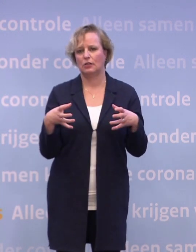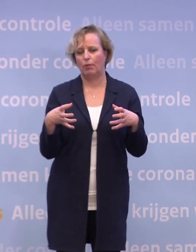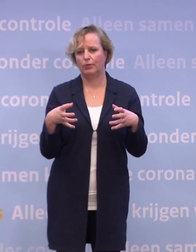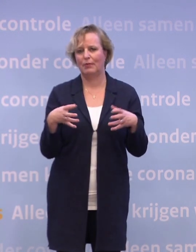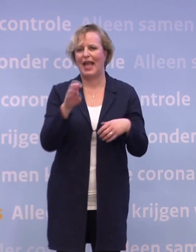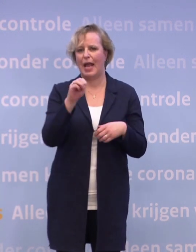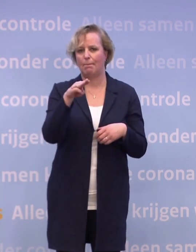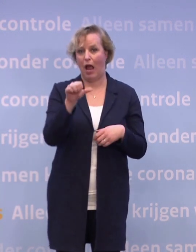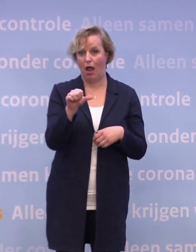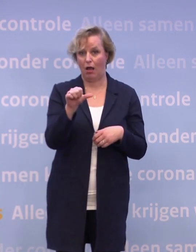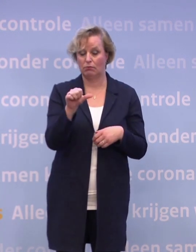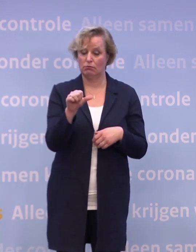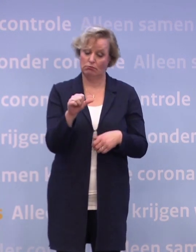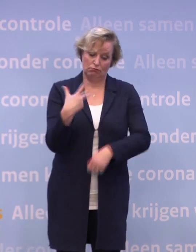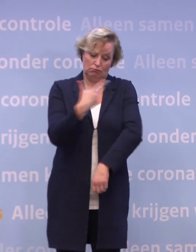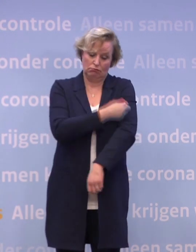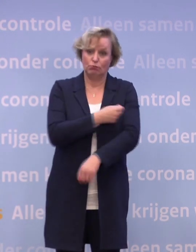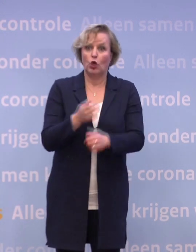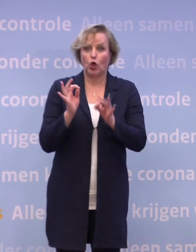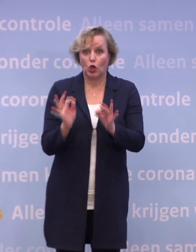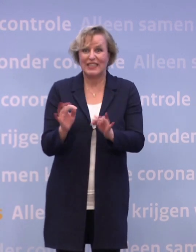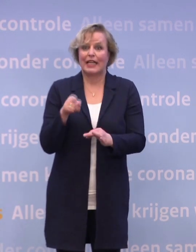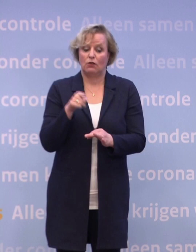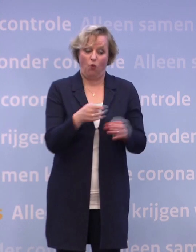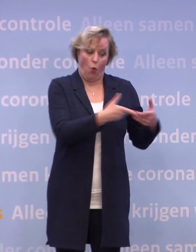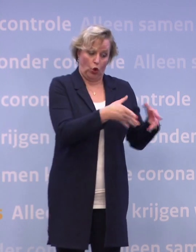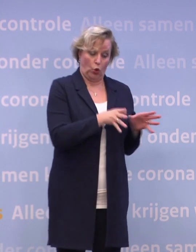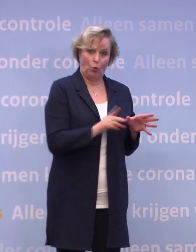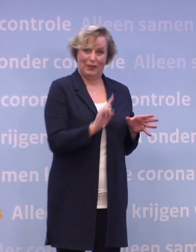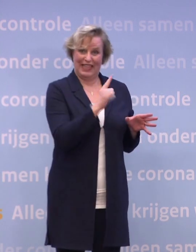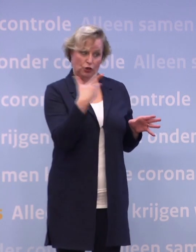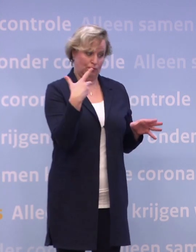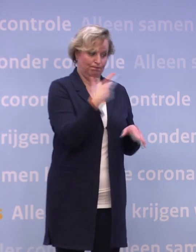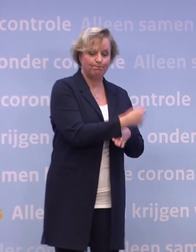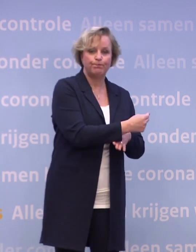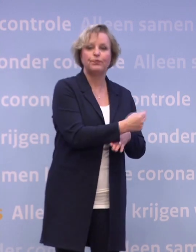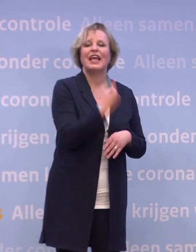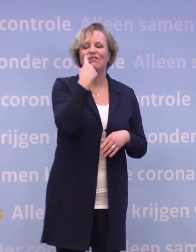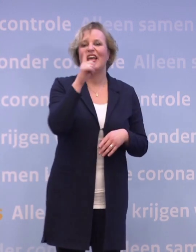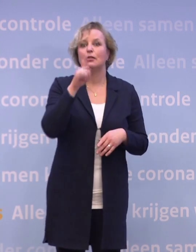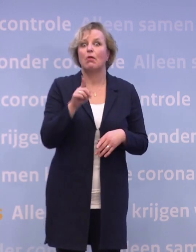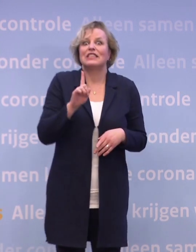Of het vaccin geschikt is voor de groep die we het eerst willen vaccineren... ...weten we pas zeker na hun beoordeling.